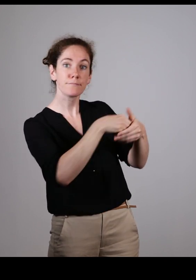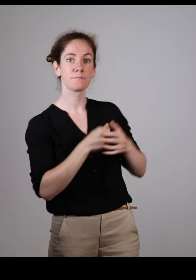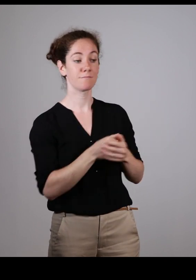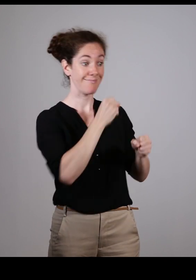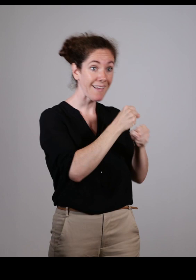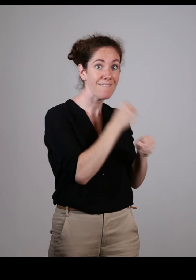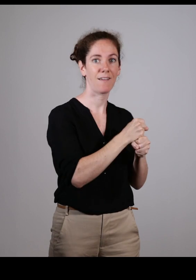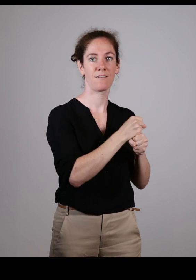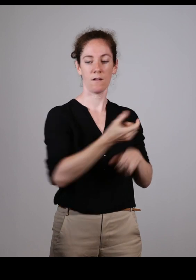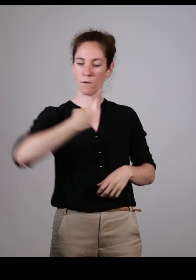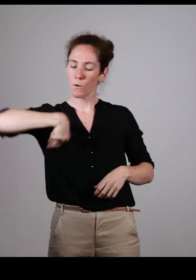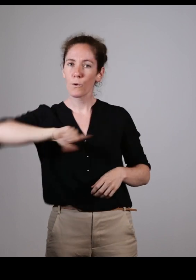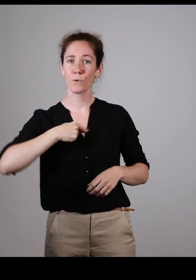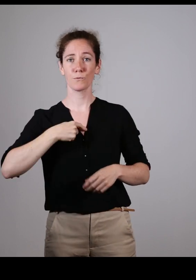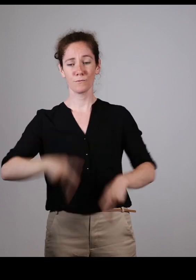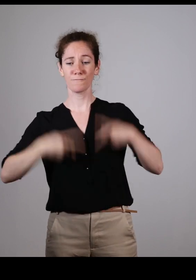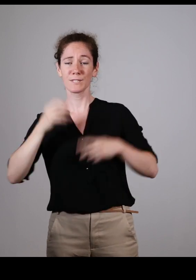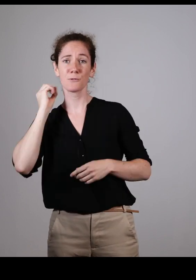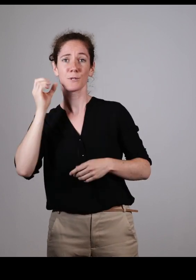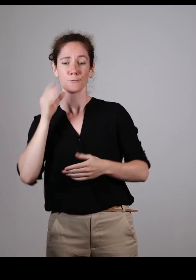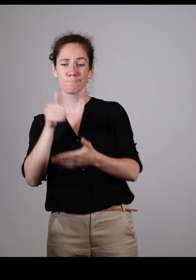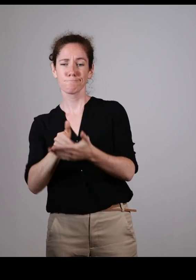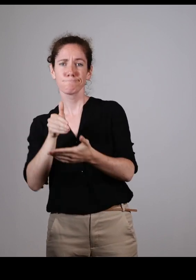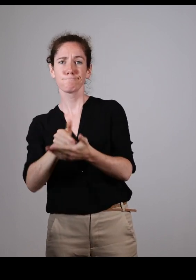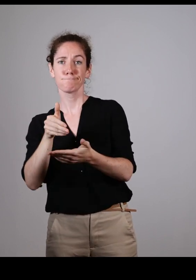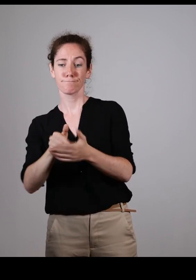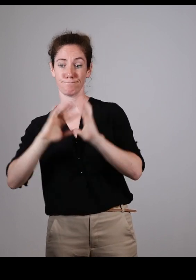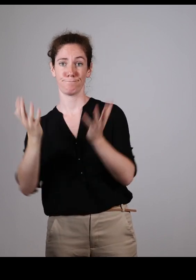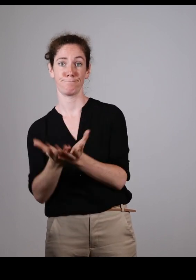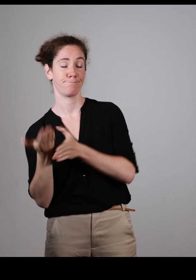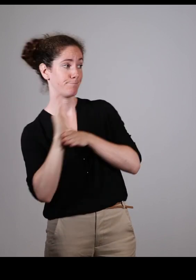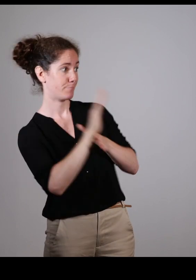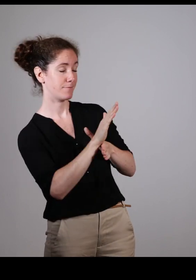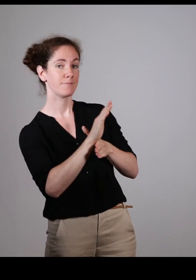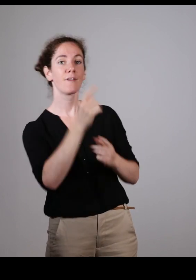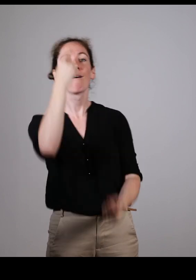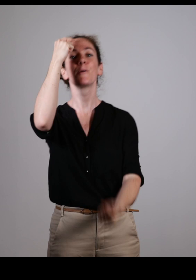Qu’on puisse travailler et apporter notre petite expérience de vécu de tous les jours.